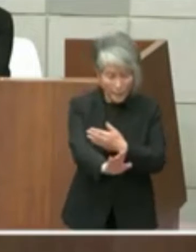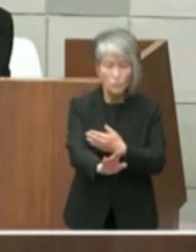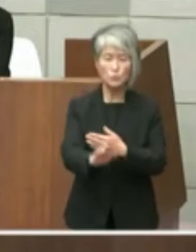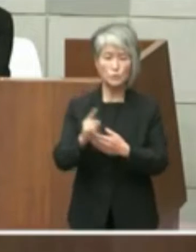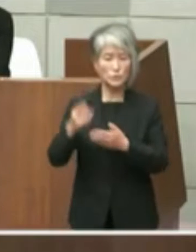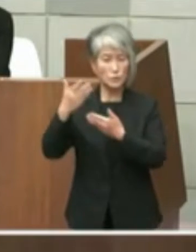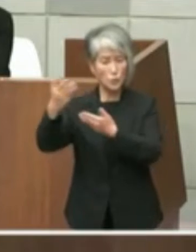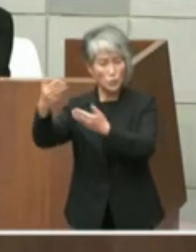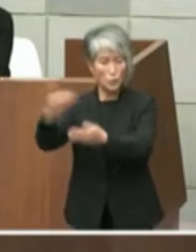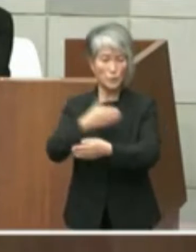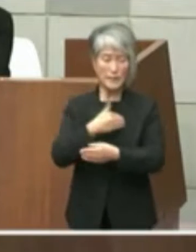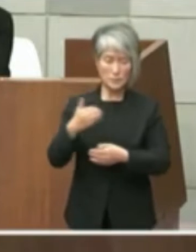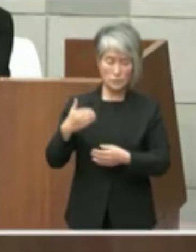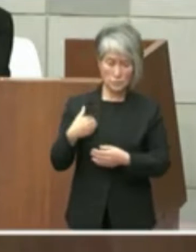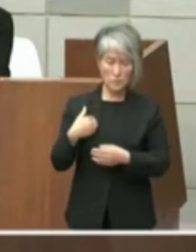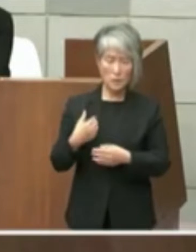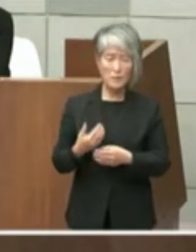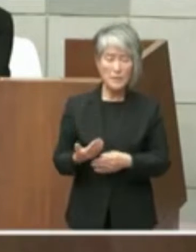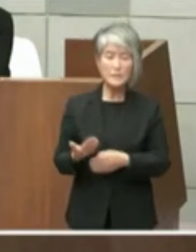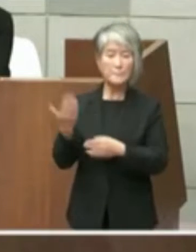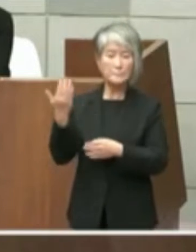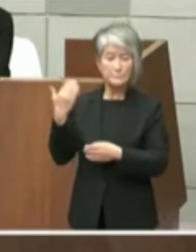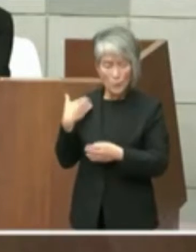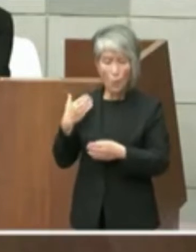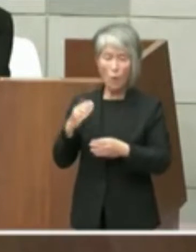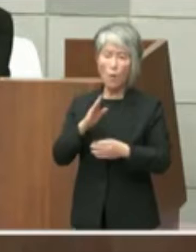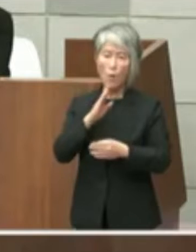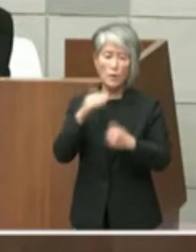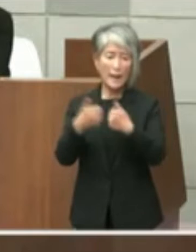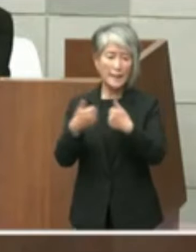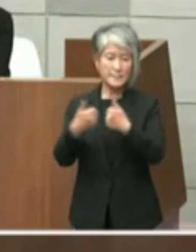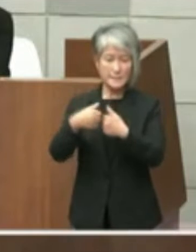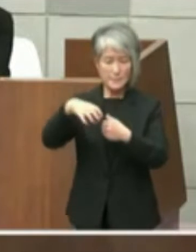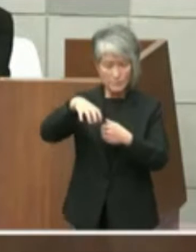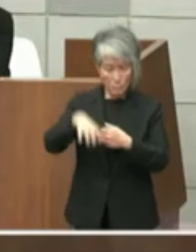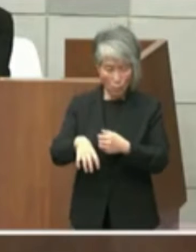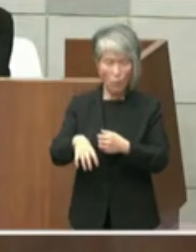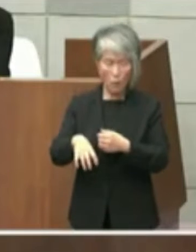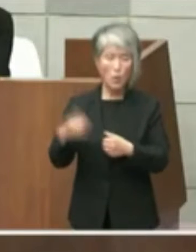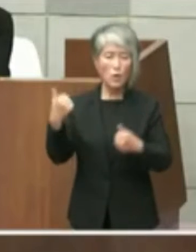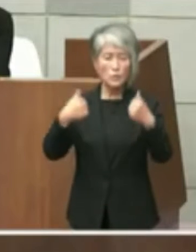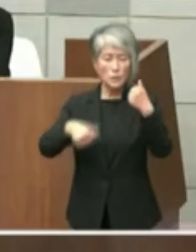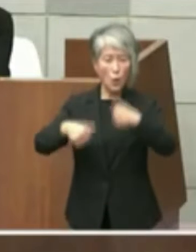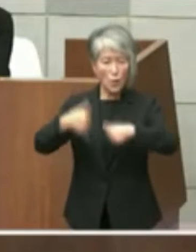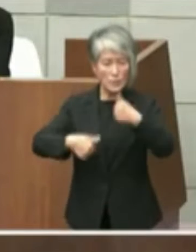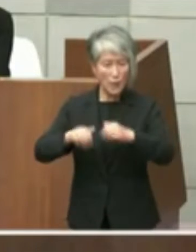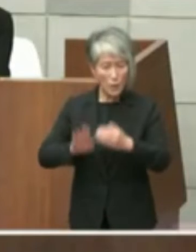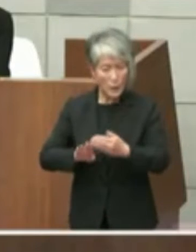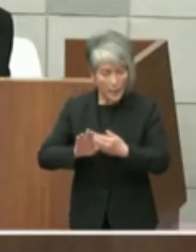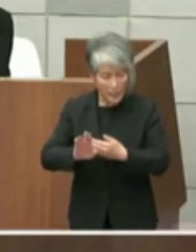また過日の本会議においても協議はこれ からという趣旨の答弁がありましたそれな